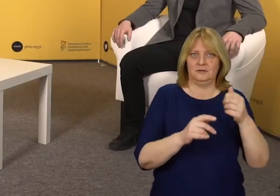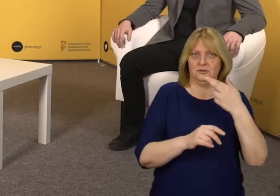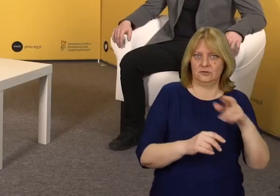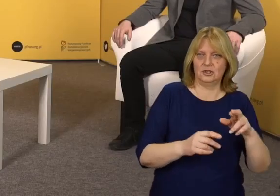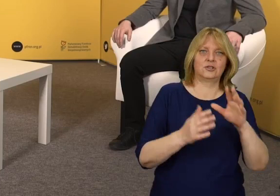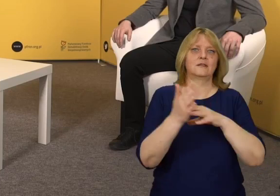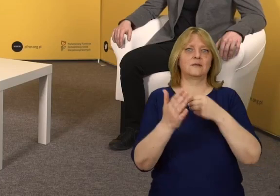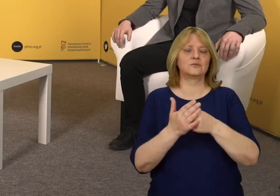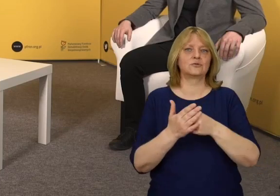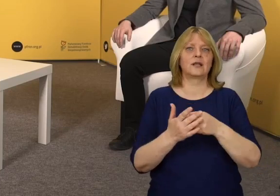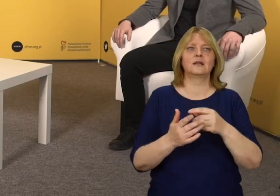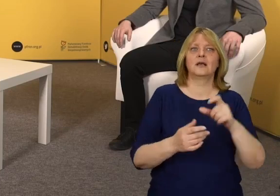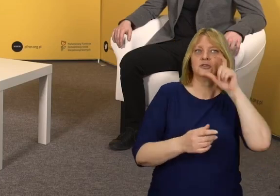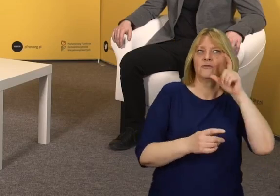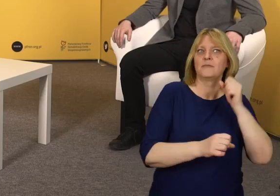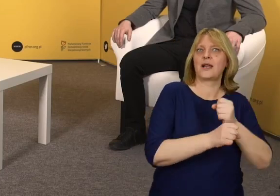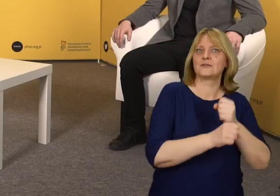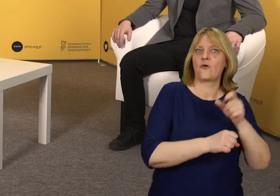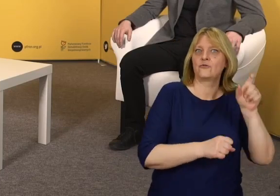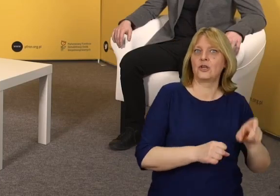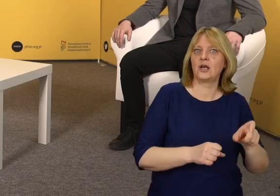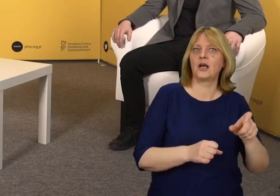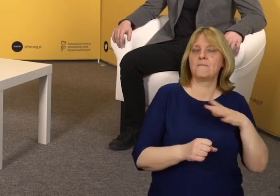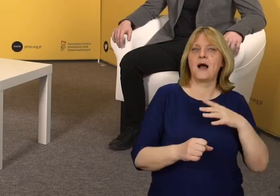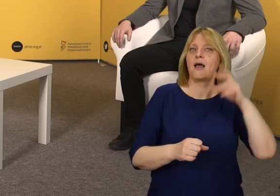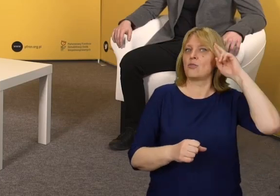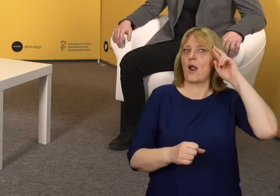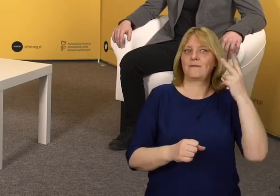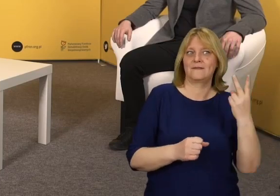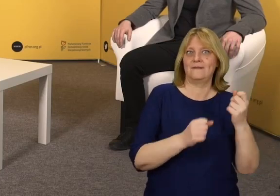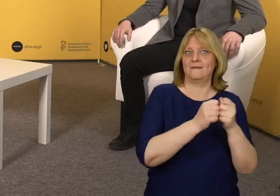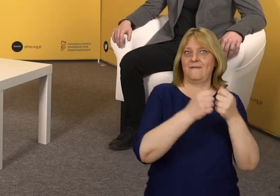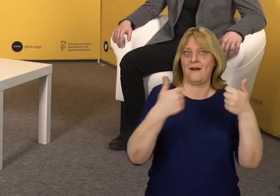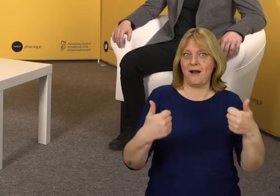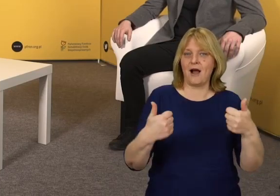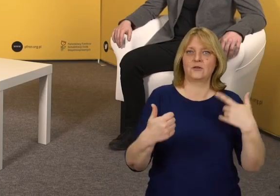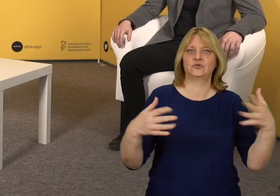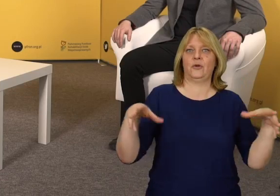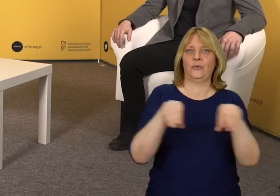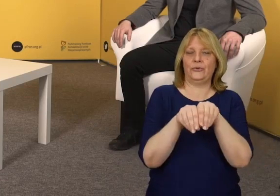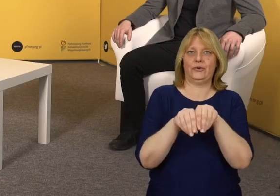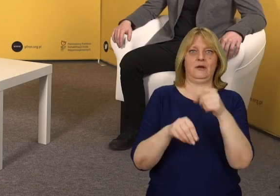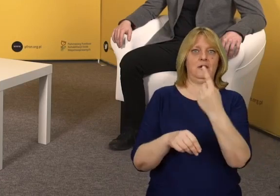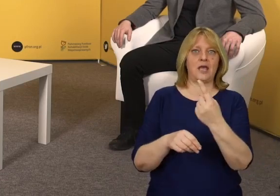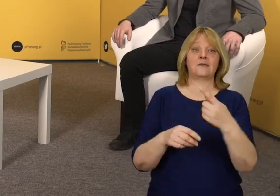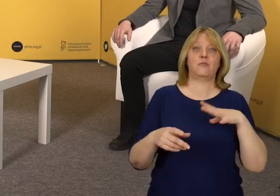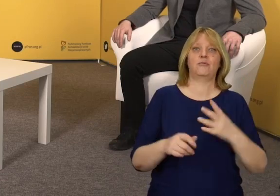Z punktu widzenia pracownika to rezygnacja z jednej toalety, którą teraz trzeba zamienić na toaletę dostępną,